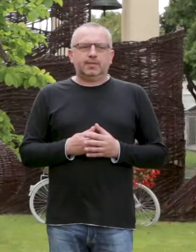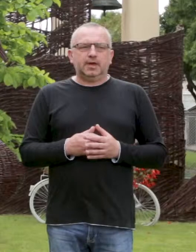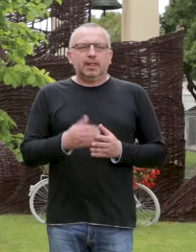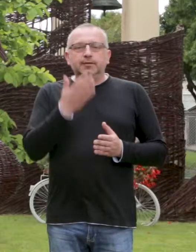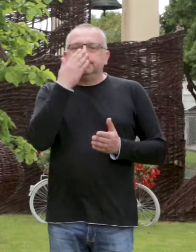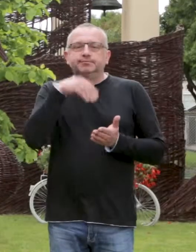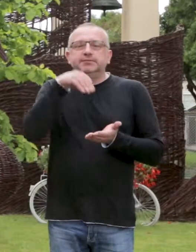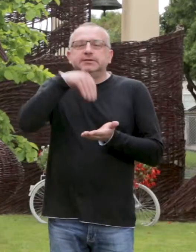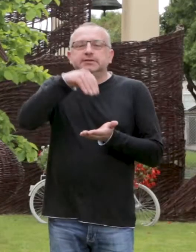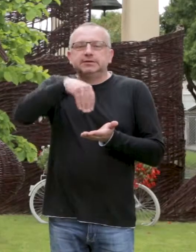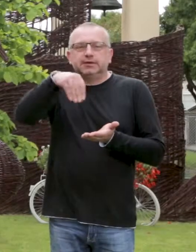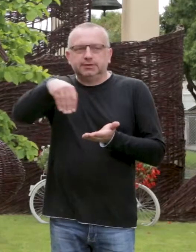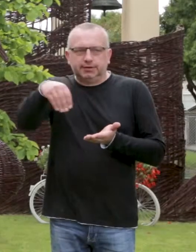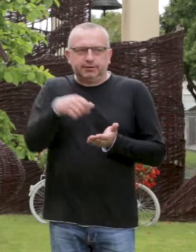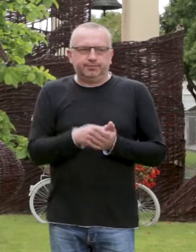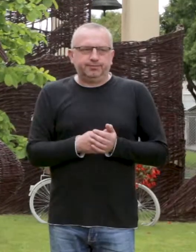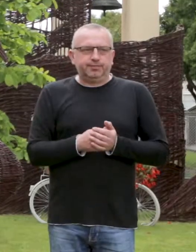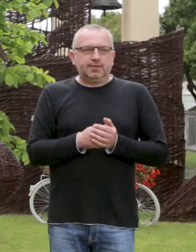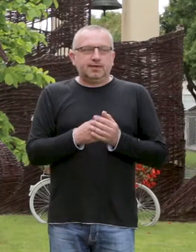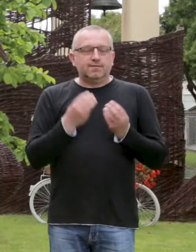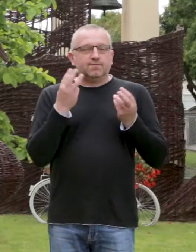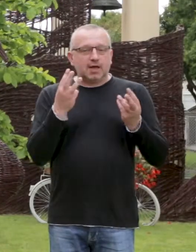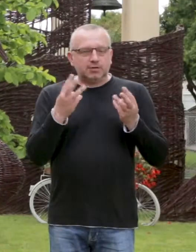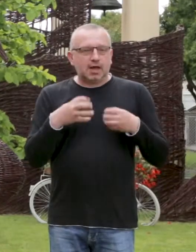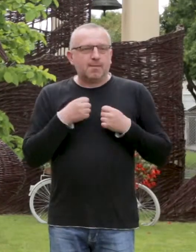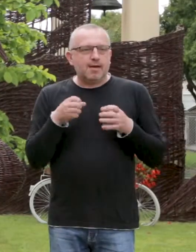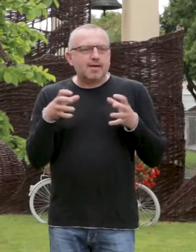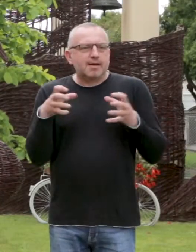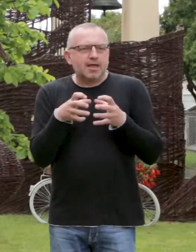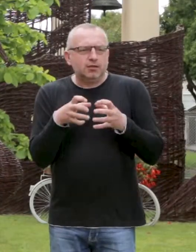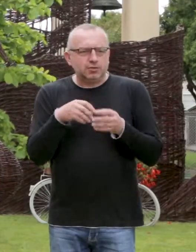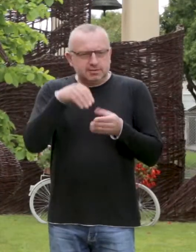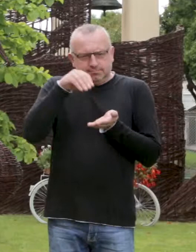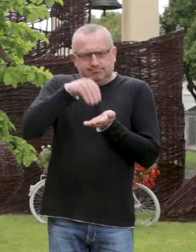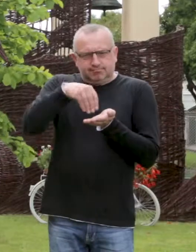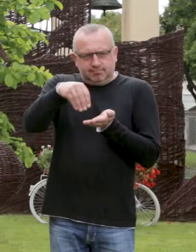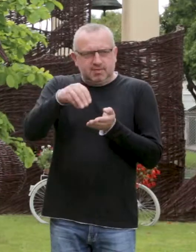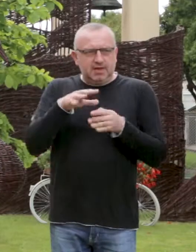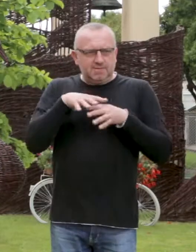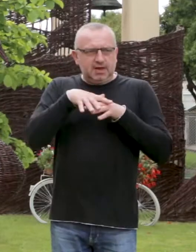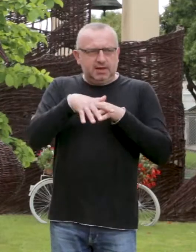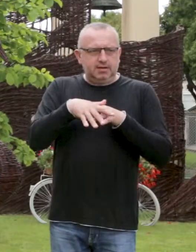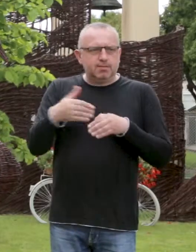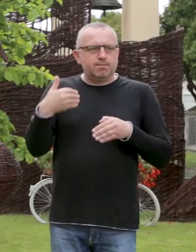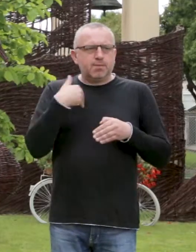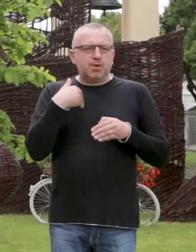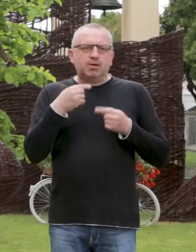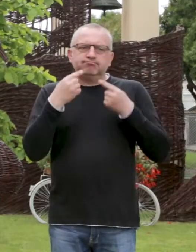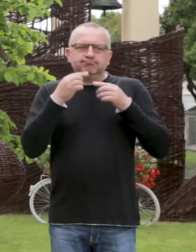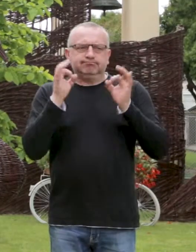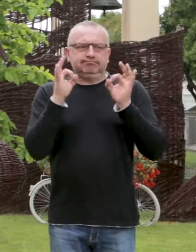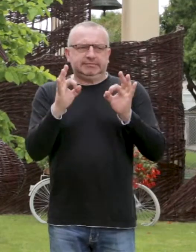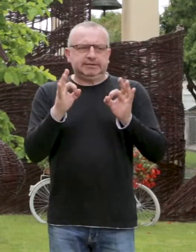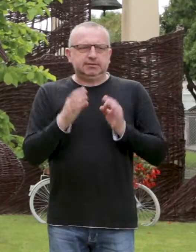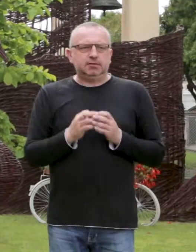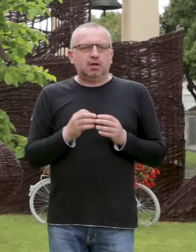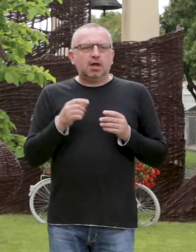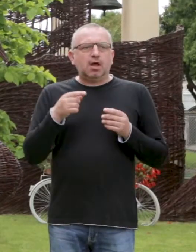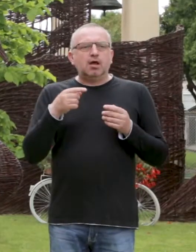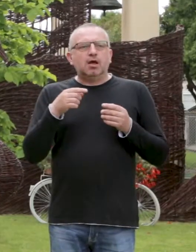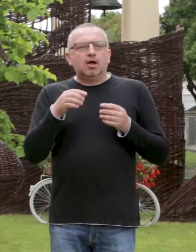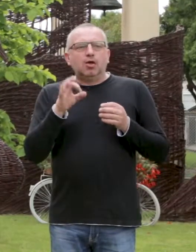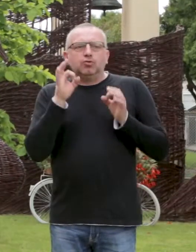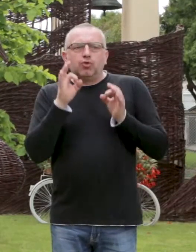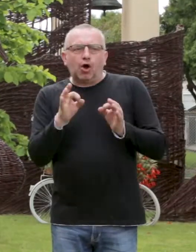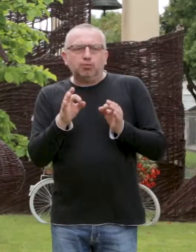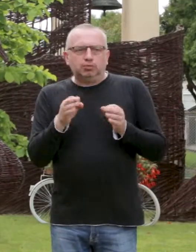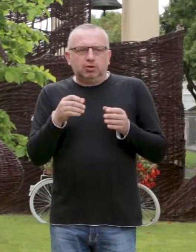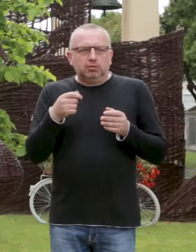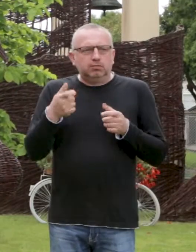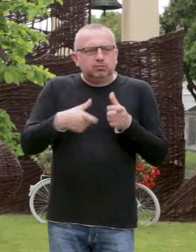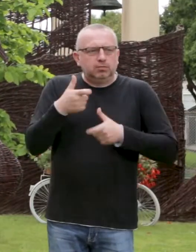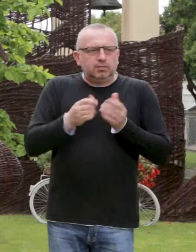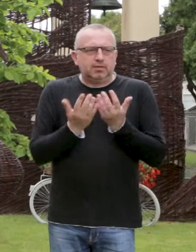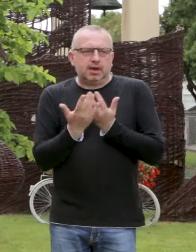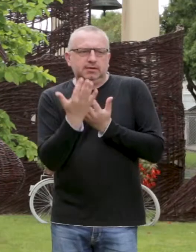Sadzenie. Ważne jest, aby gęstość sadzenia wikliny była odpowiednia, gdyż zbytnie ubicie powoduje narastanie chwastów oraz zdecydowanie niższe plony.